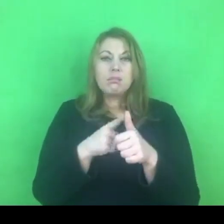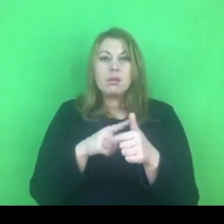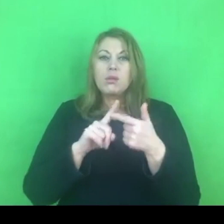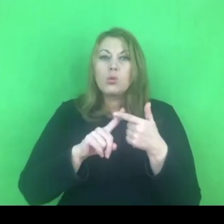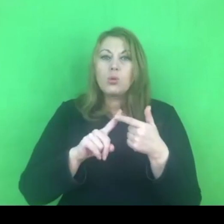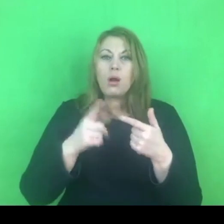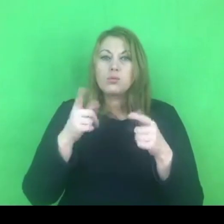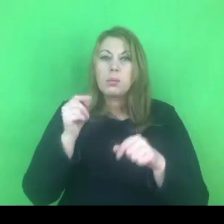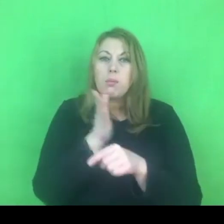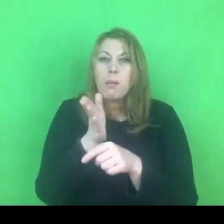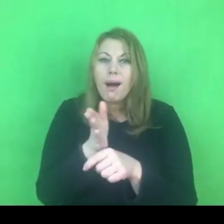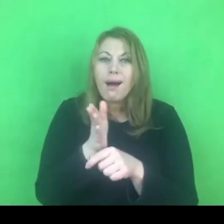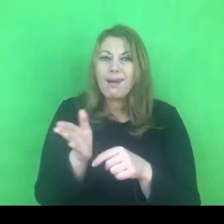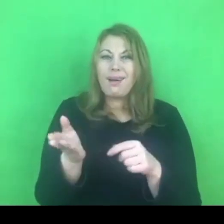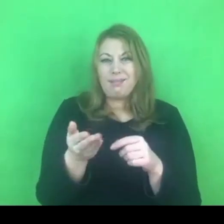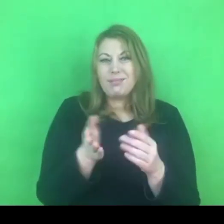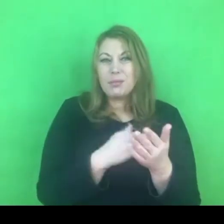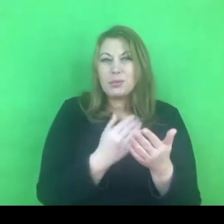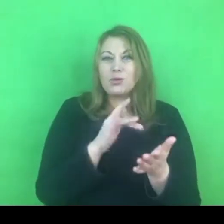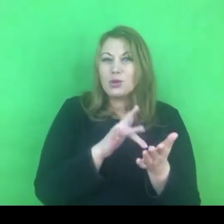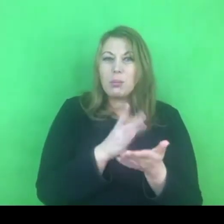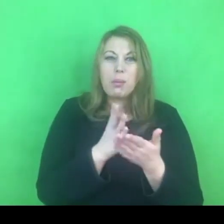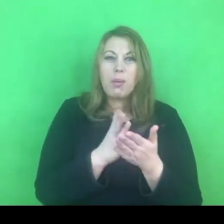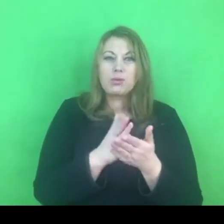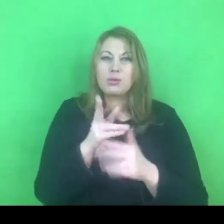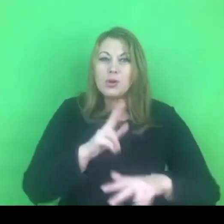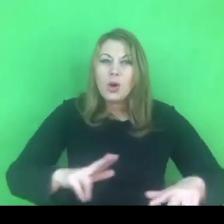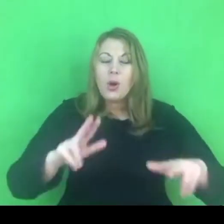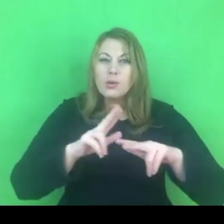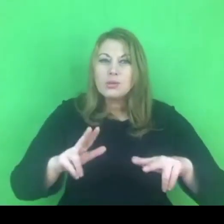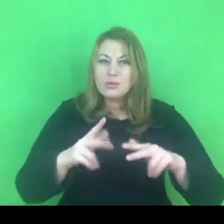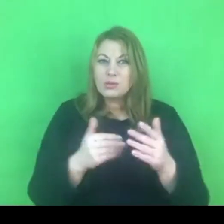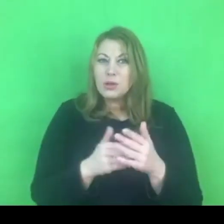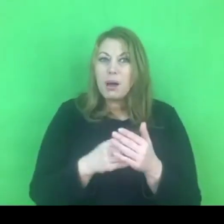A nie możemy zapomnieć, że jest to jednak ciało wspólne.